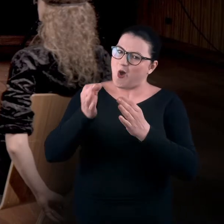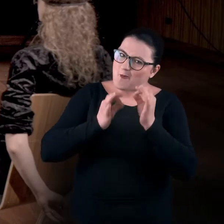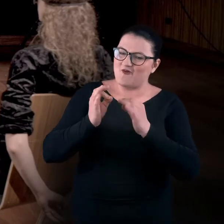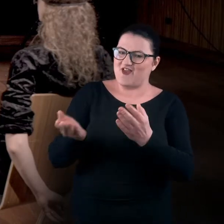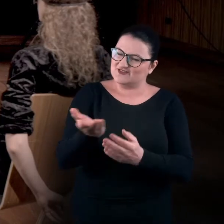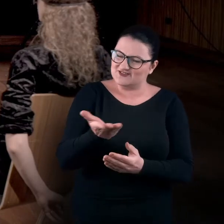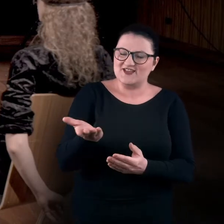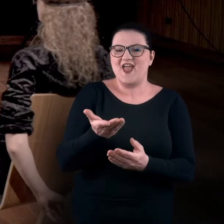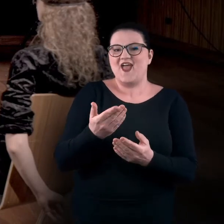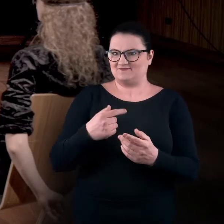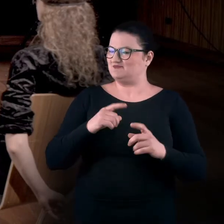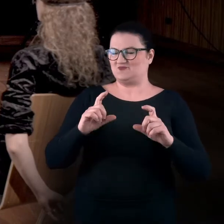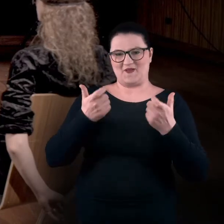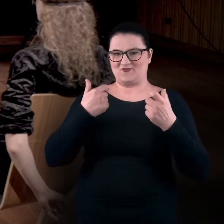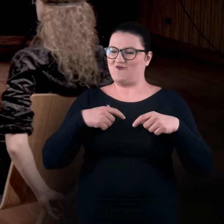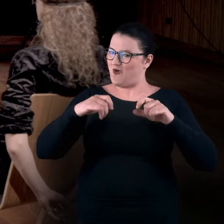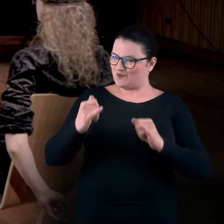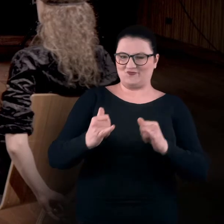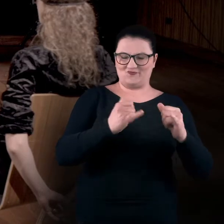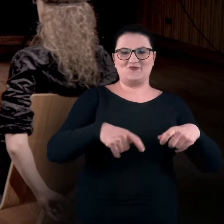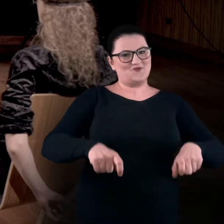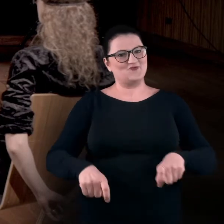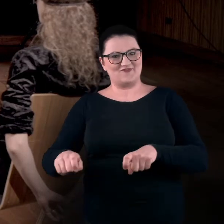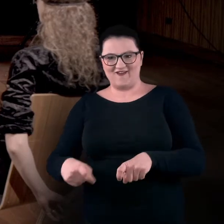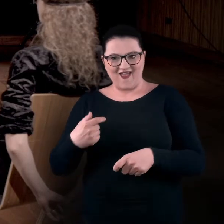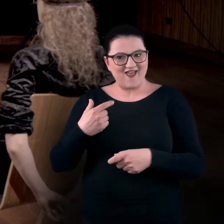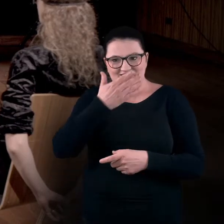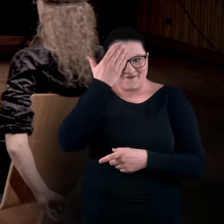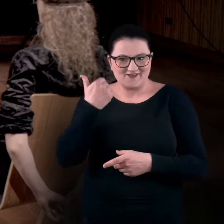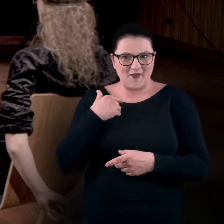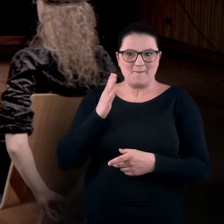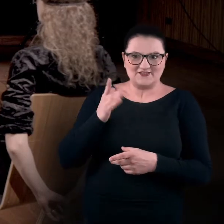jak całkiem przypadkowo usiadłyście, nie wiedząc o tym, że będziemy na to zwracać uwagę.